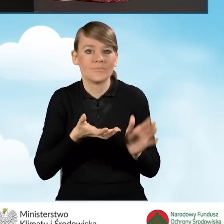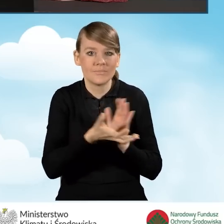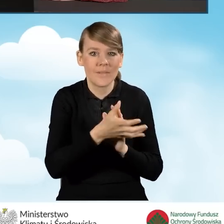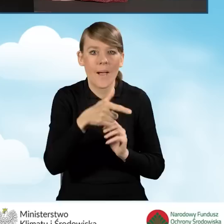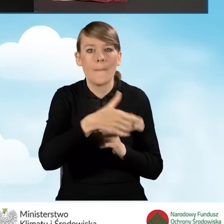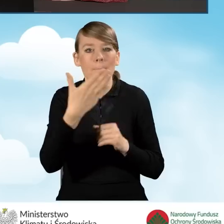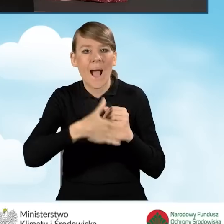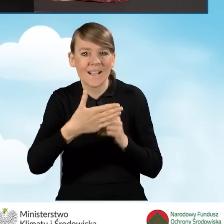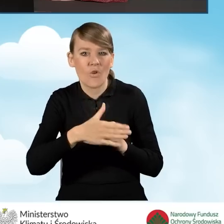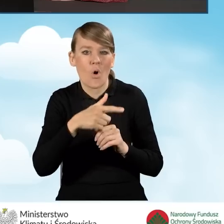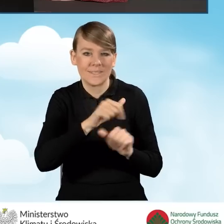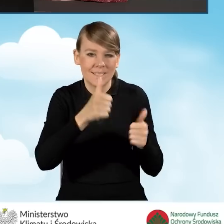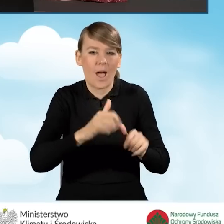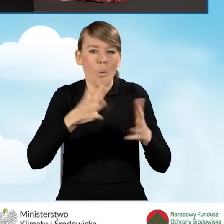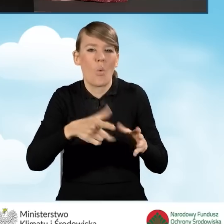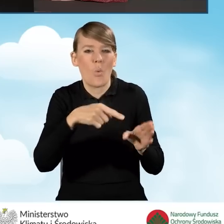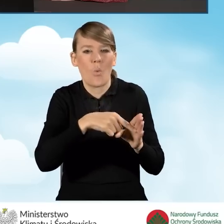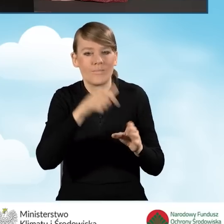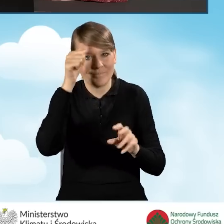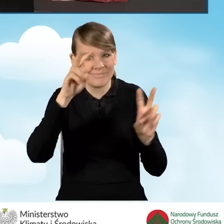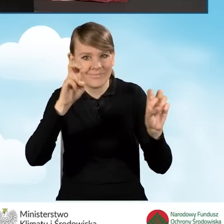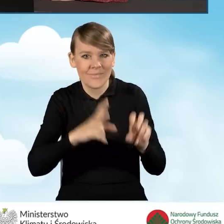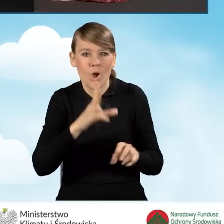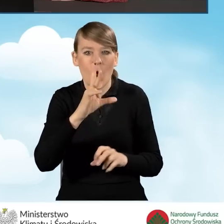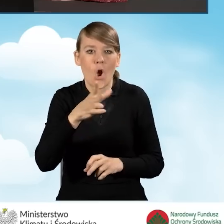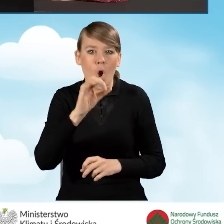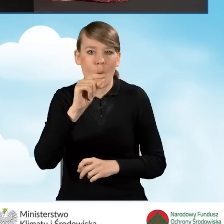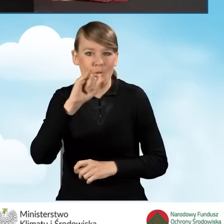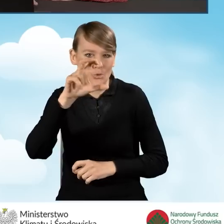czyli te tzw. kopciuchy, które będziemy likwidować w ramach programu Czyste Powietrze.